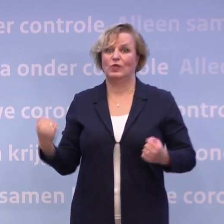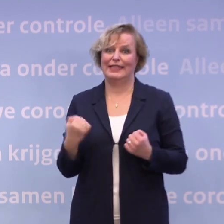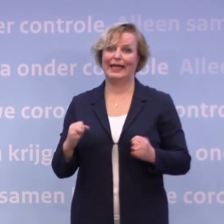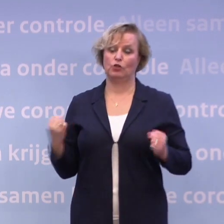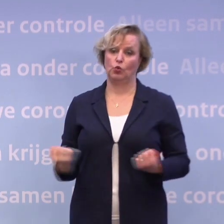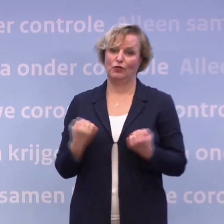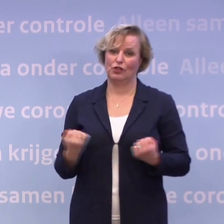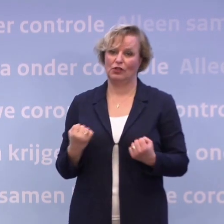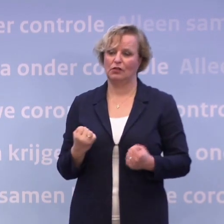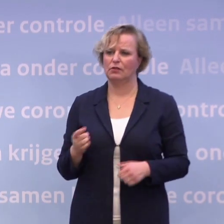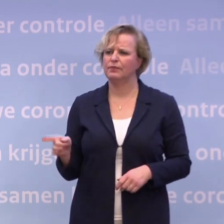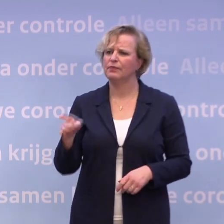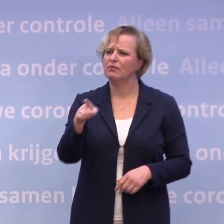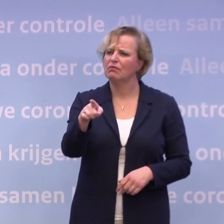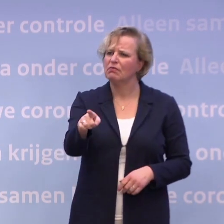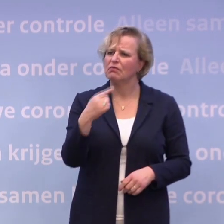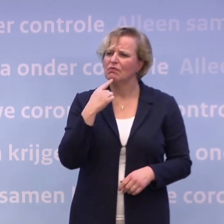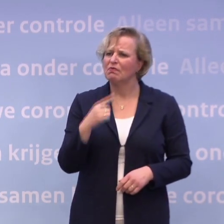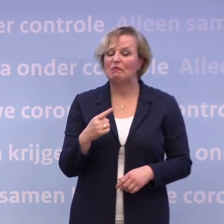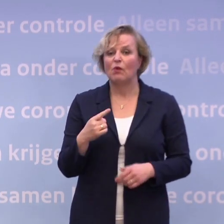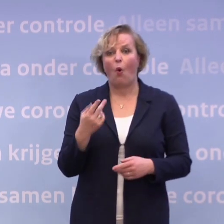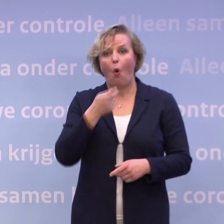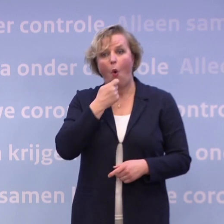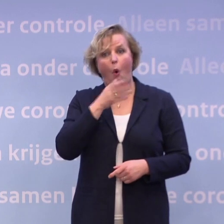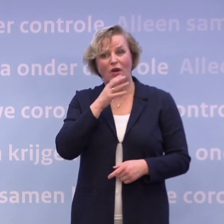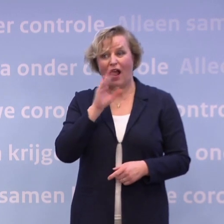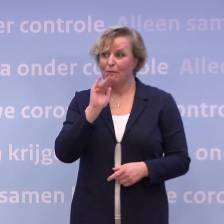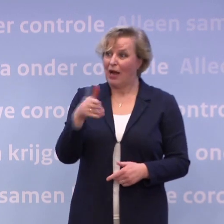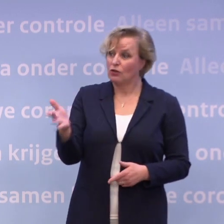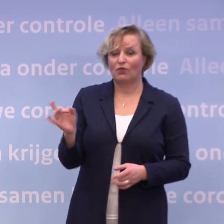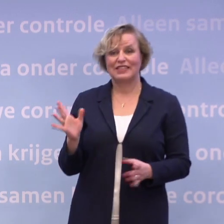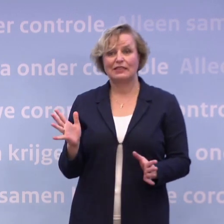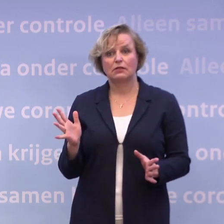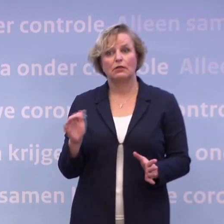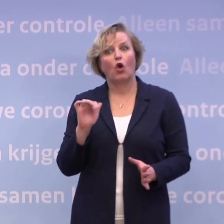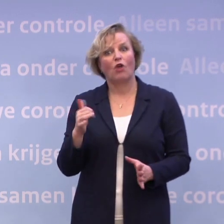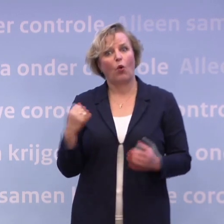Maar ik hoor u niet praten over experimenten voor de horeca. Dus hoe moeten we daar dan voor trainen en oefenen?